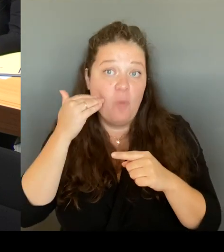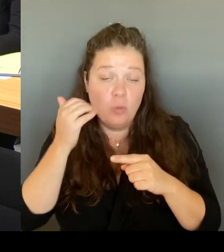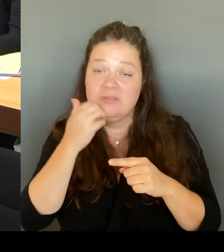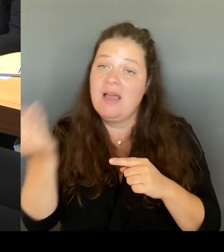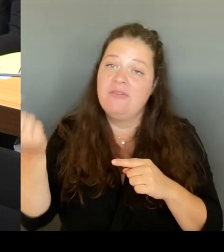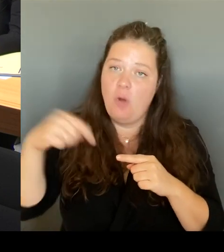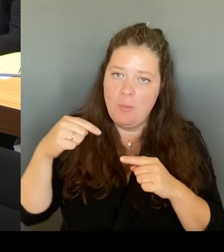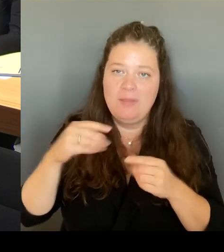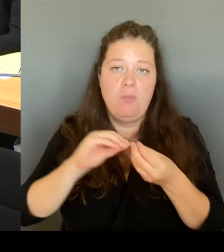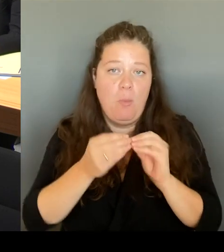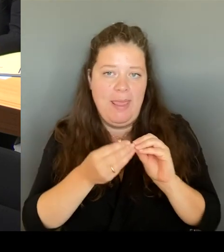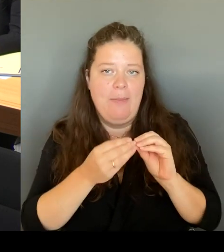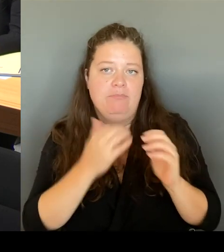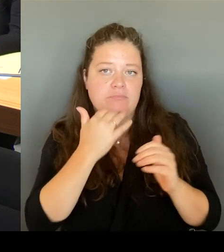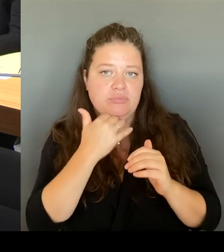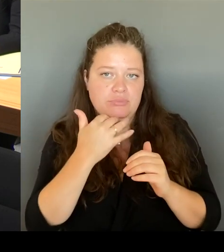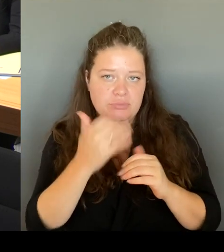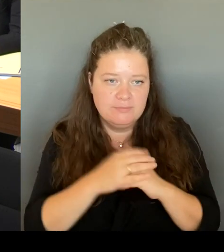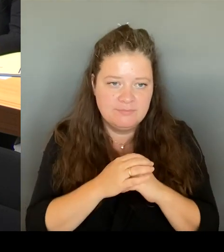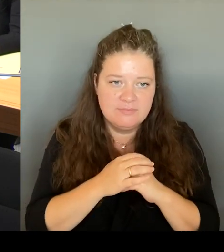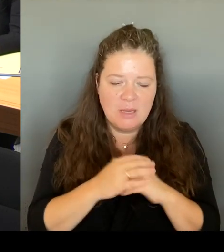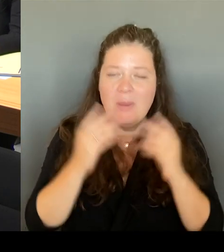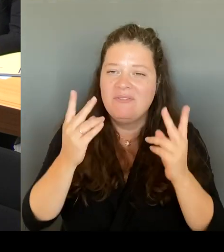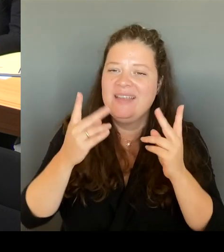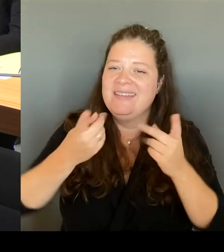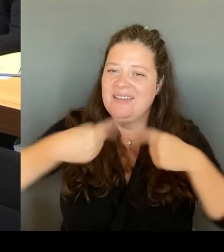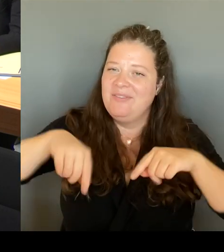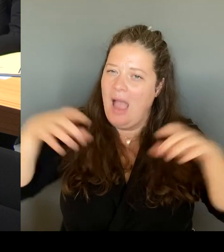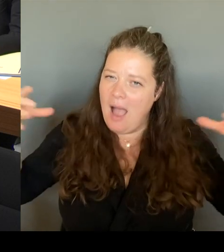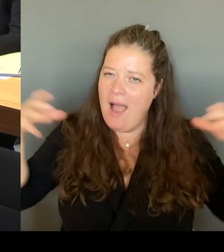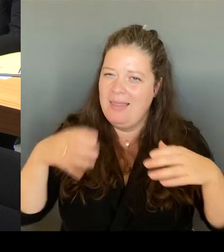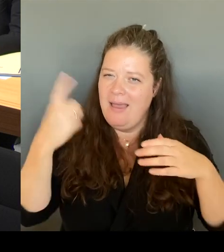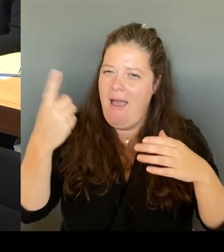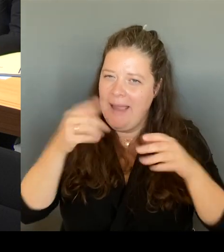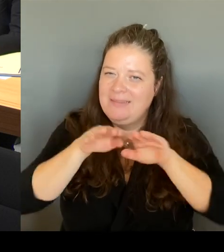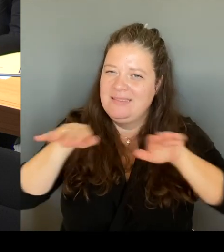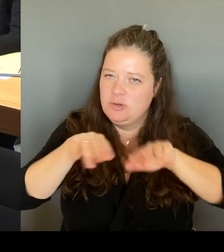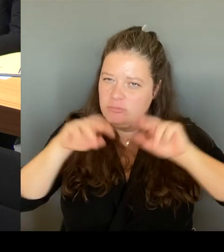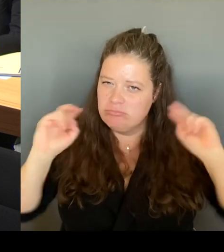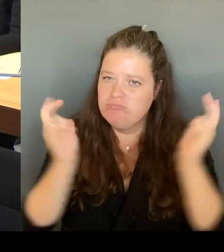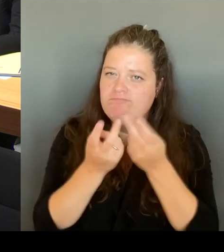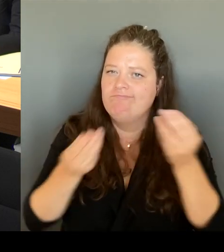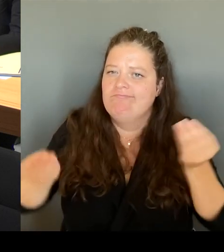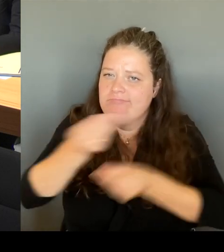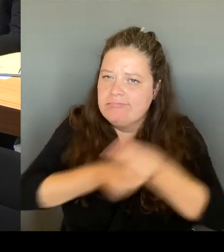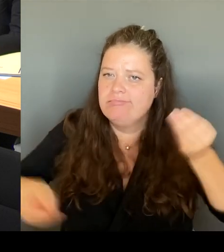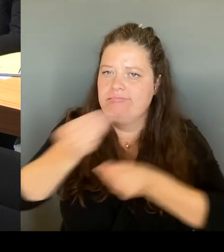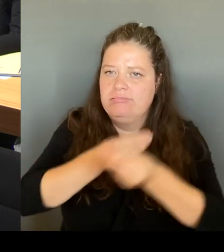diejenigen, die ganzheitlich darüber entscheiden sollen, was zukünftig dort passiert.